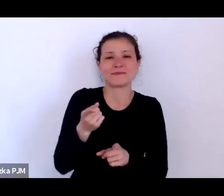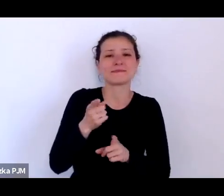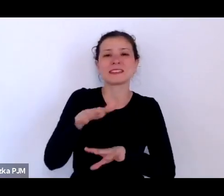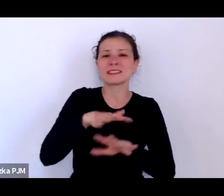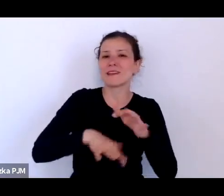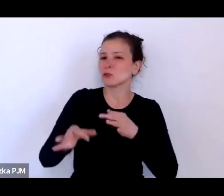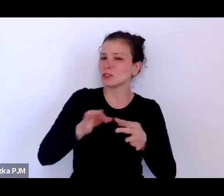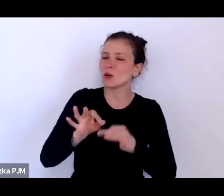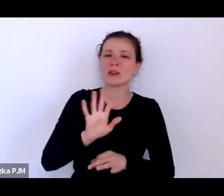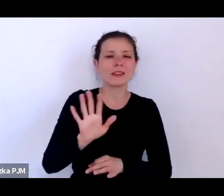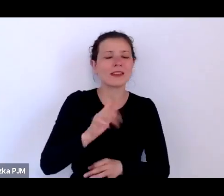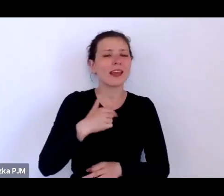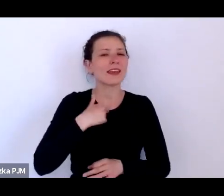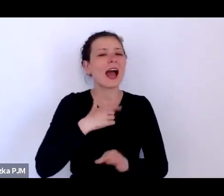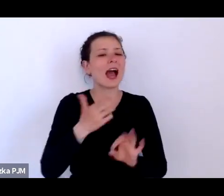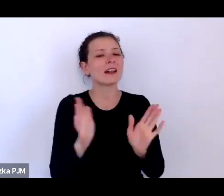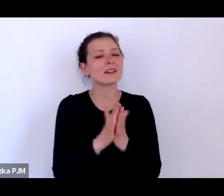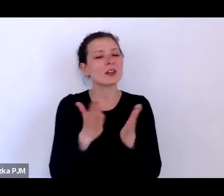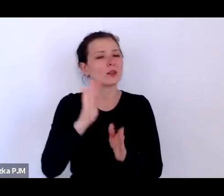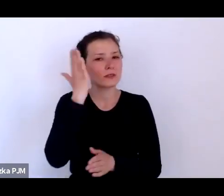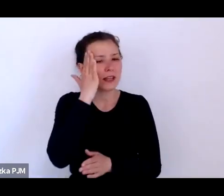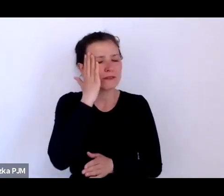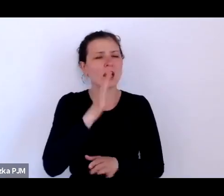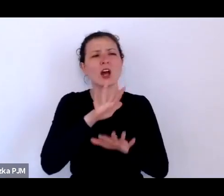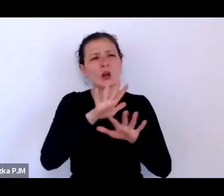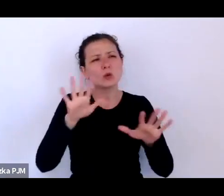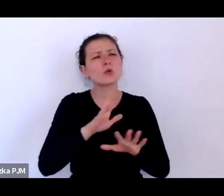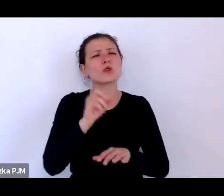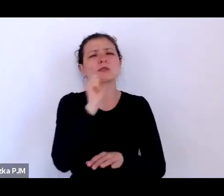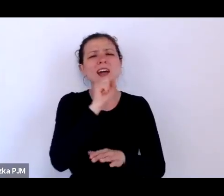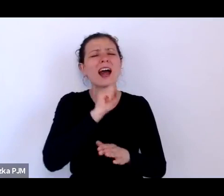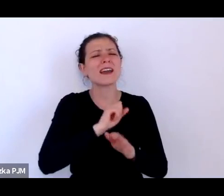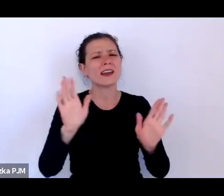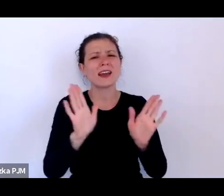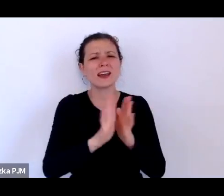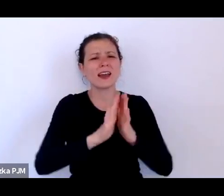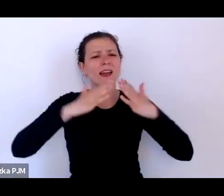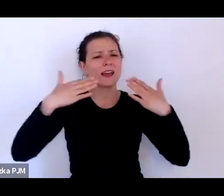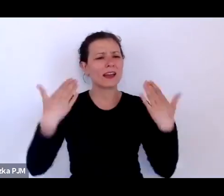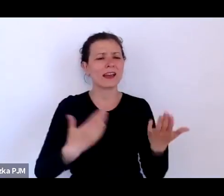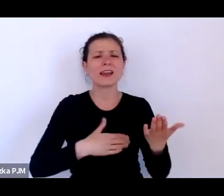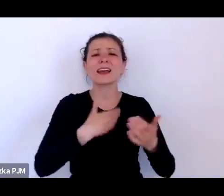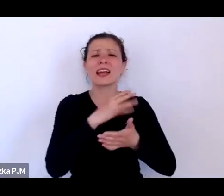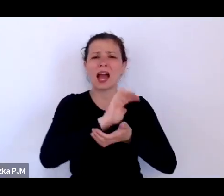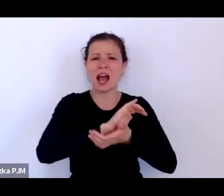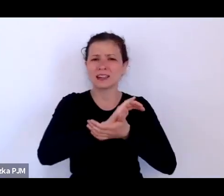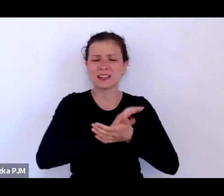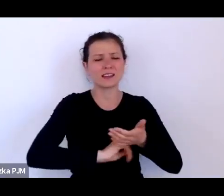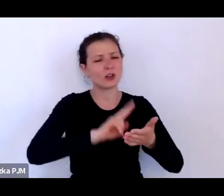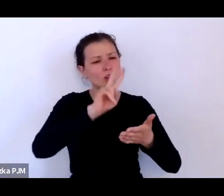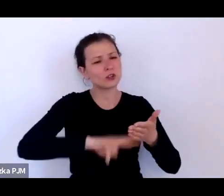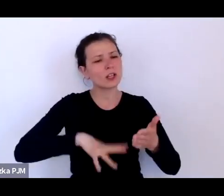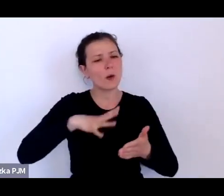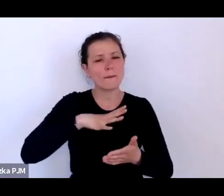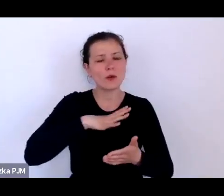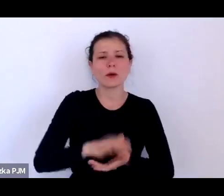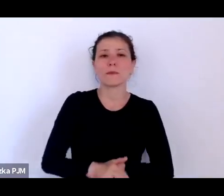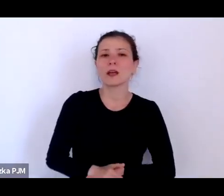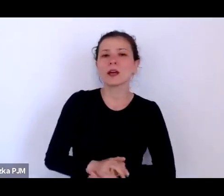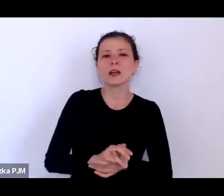I dużo czytałam starych gazet i coraz więcej czasu poświęcałam właściwie takiej refleksji